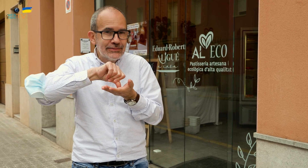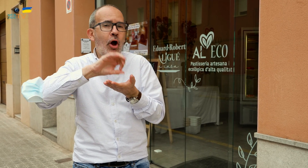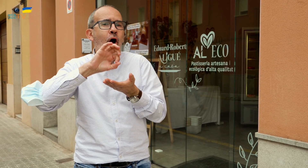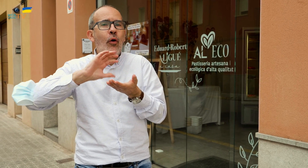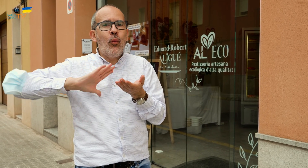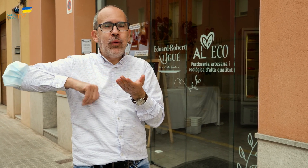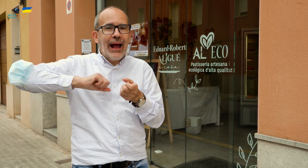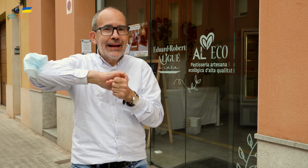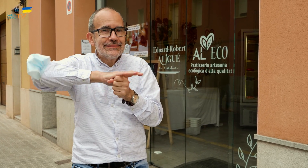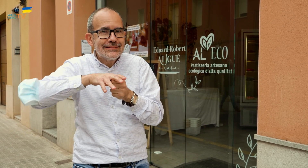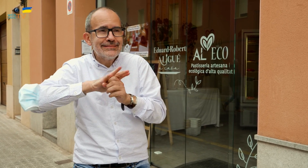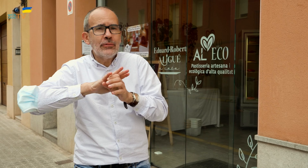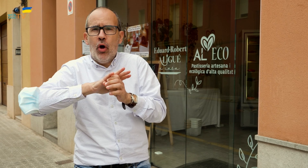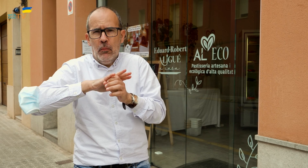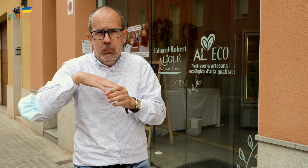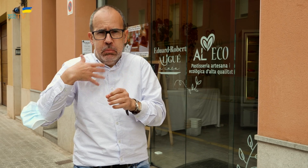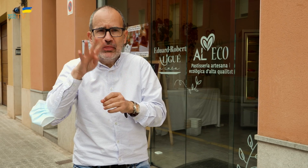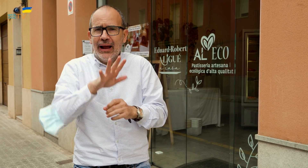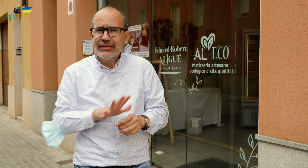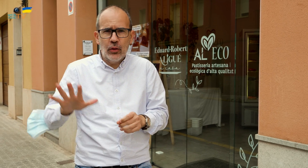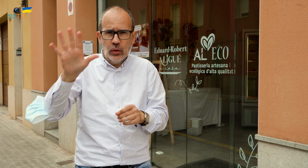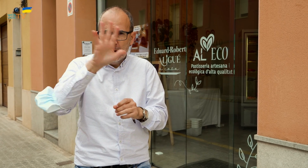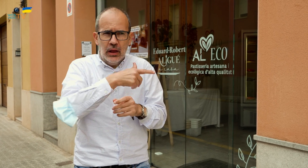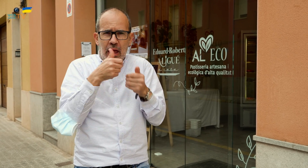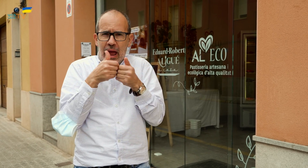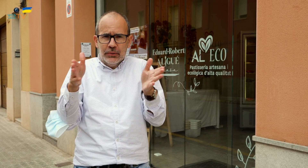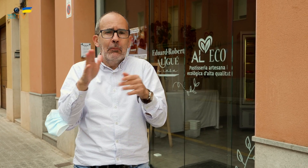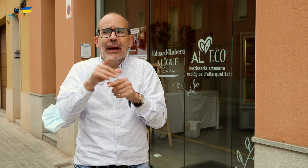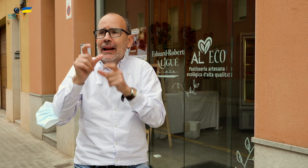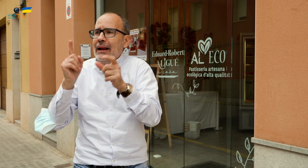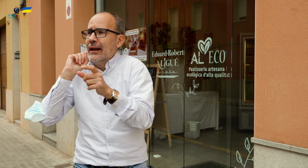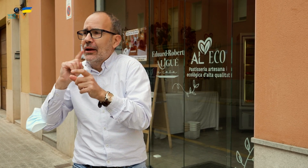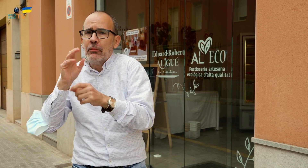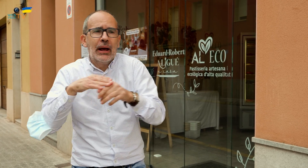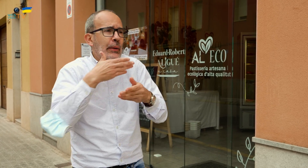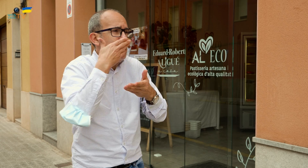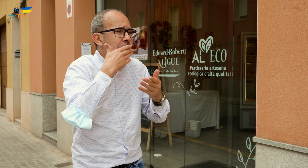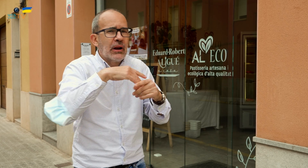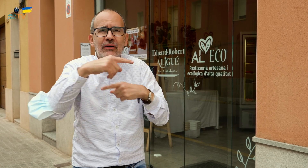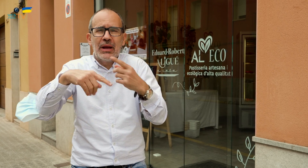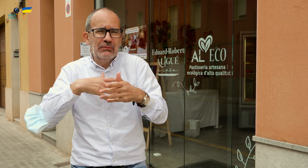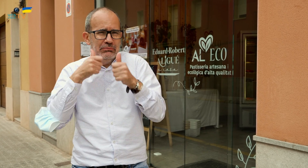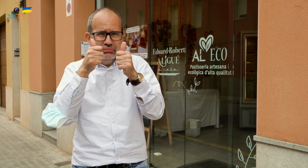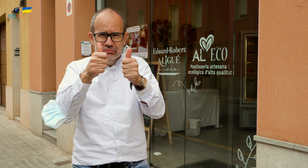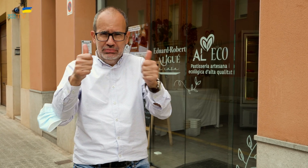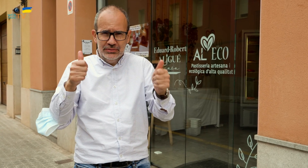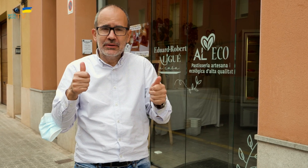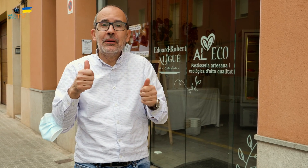o en el Bages sino en todo Catalunya. Está abierto para personas sordas, y personas oyentes.